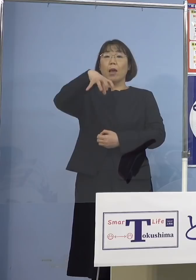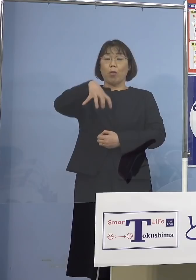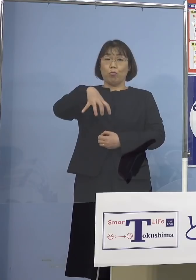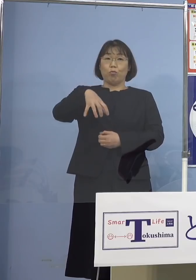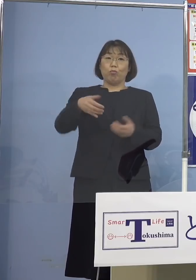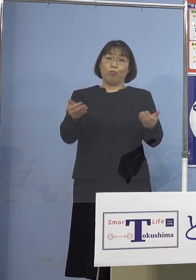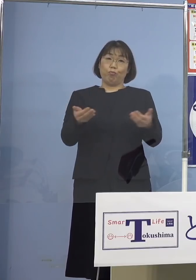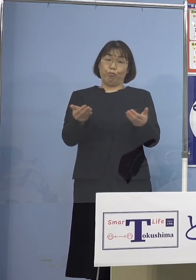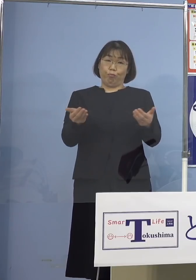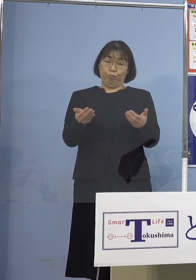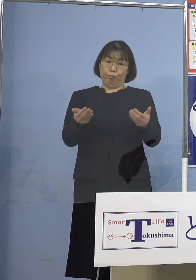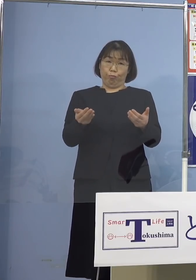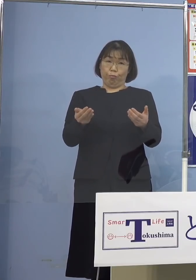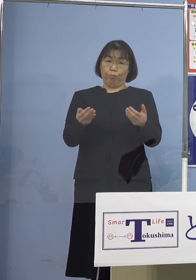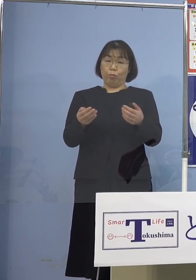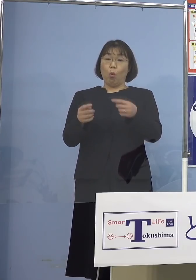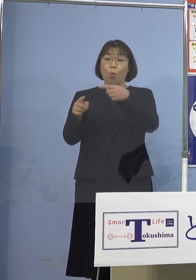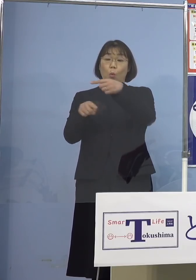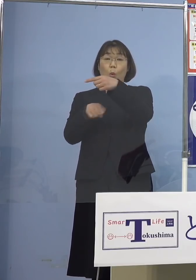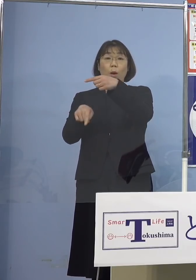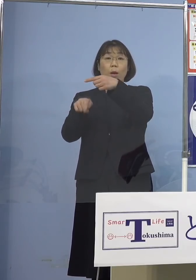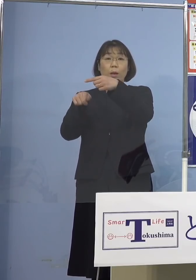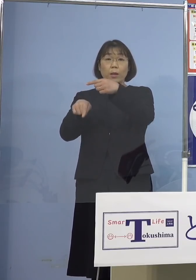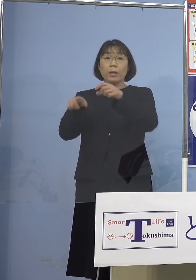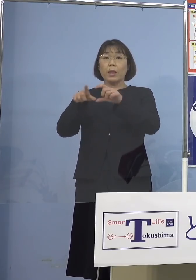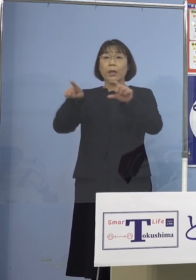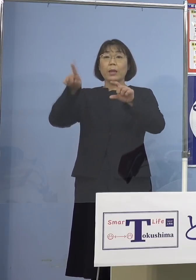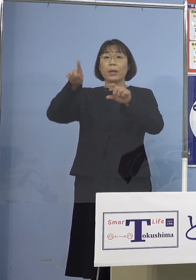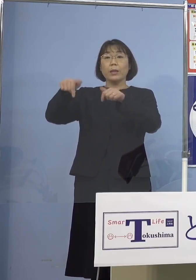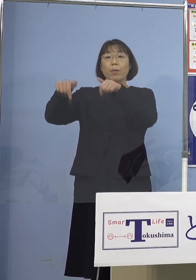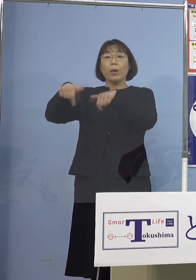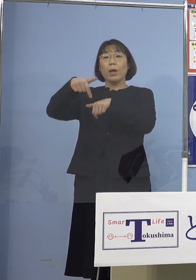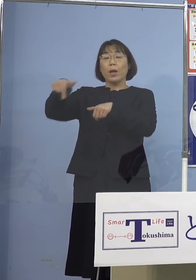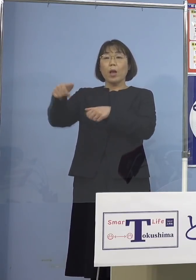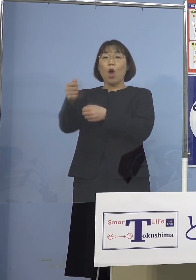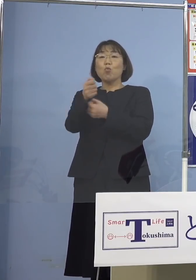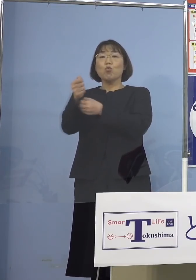そしてもうお1人が 板野西部消防組合の方